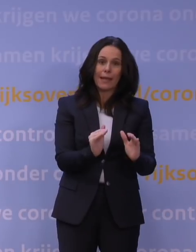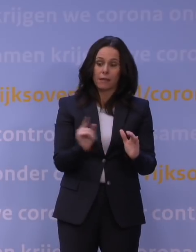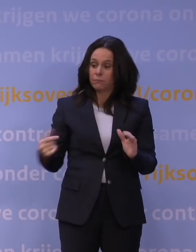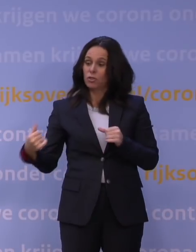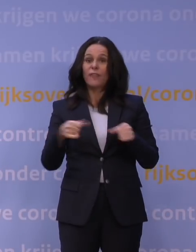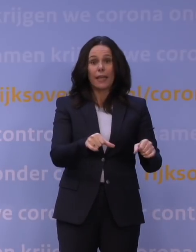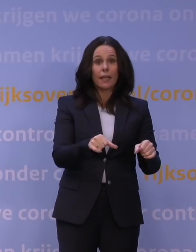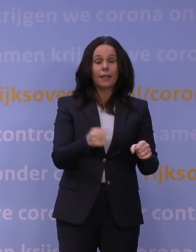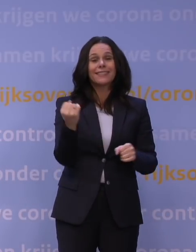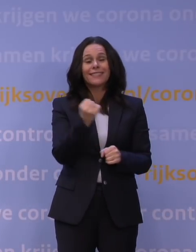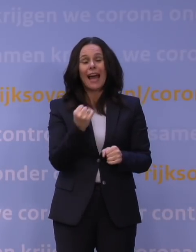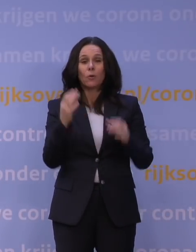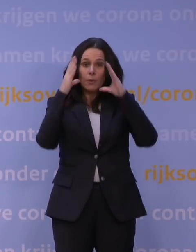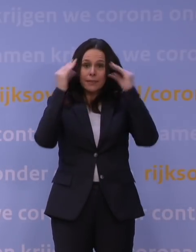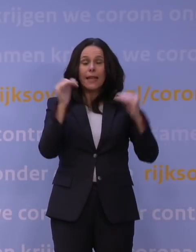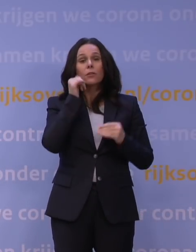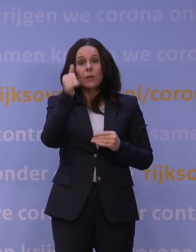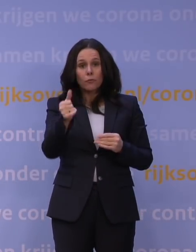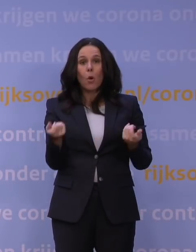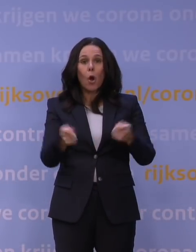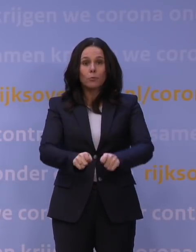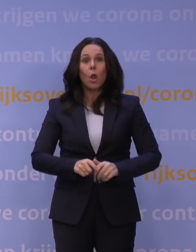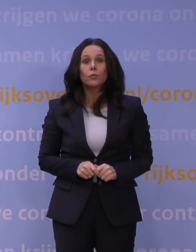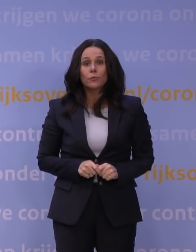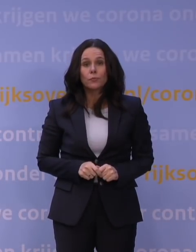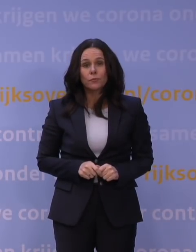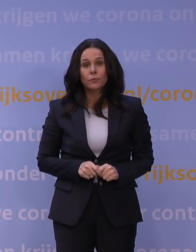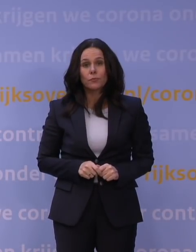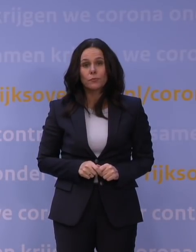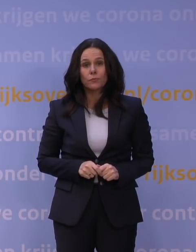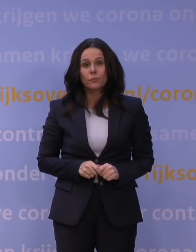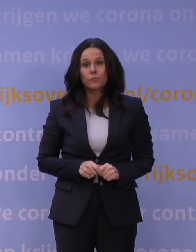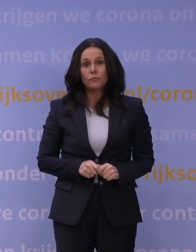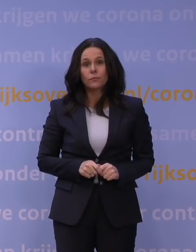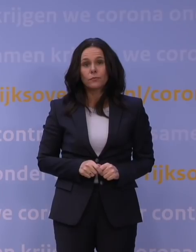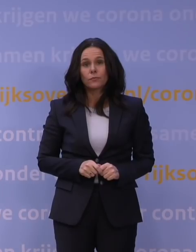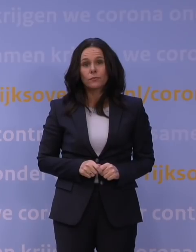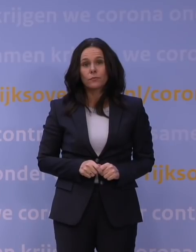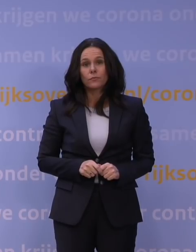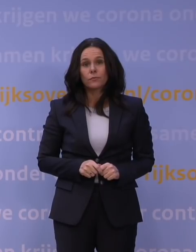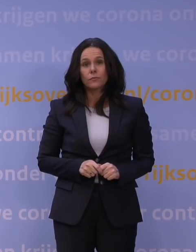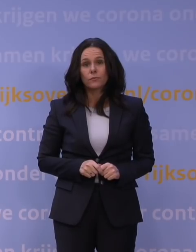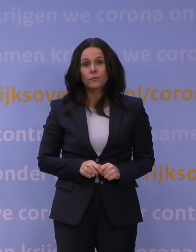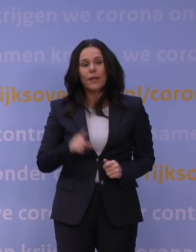en daarom gaat Nederland vanaf morgen op slot. En ik hoor heel Nederland inmiddels zuchten: